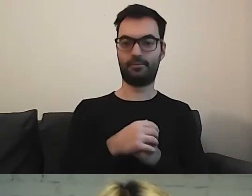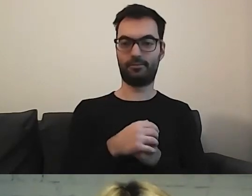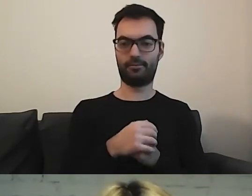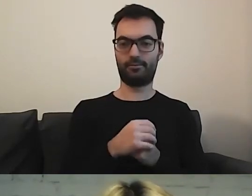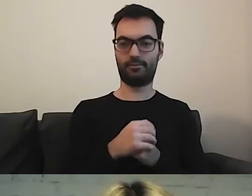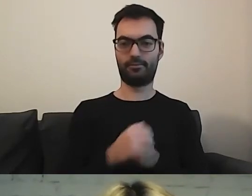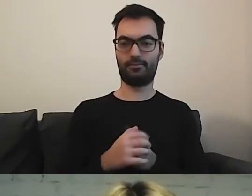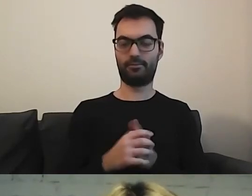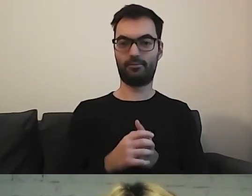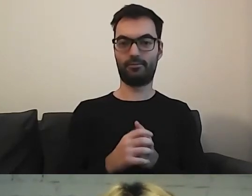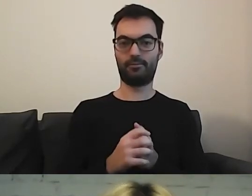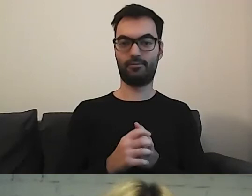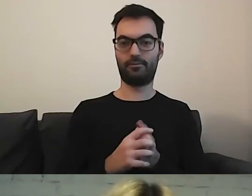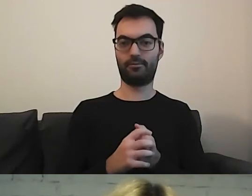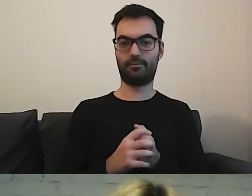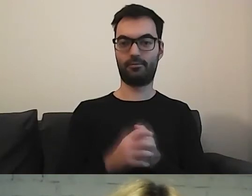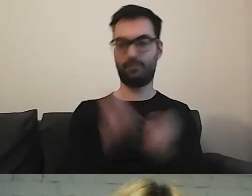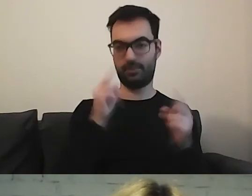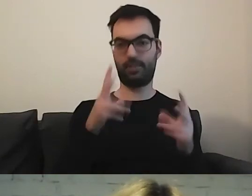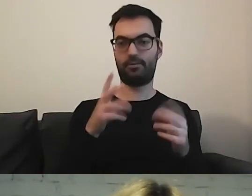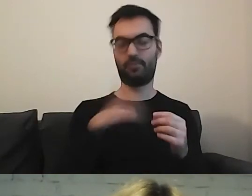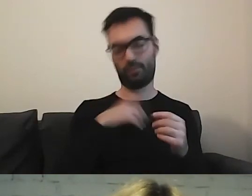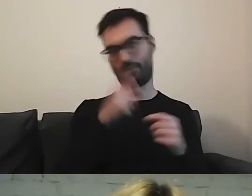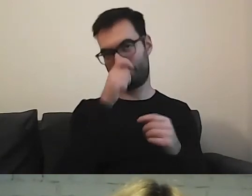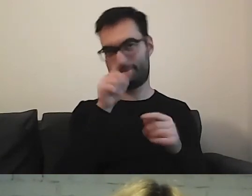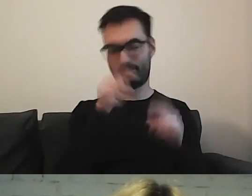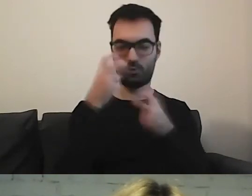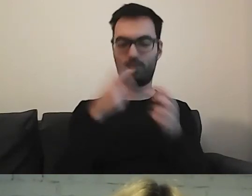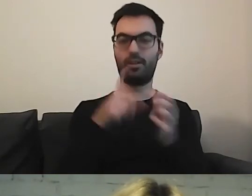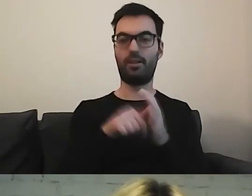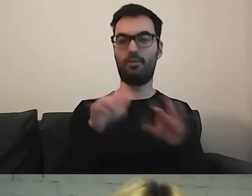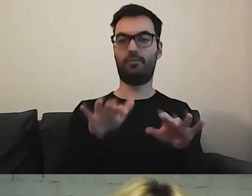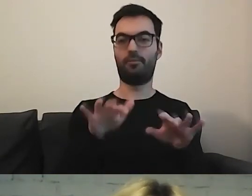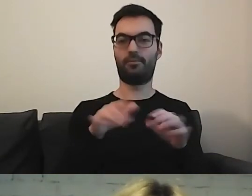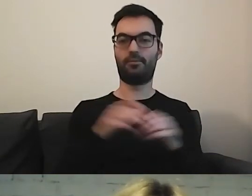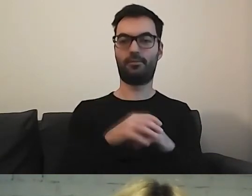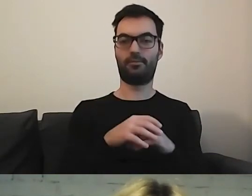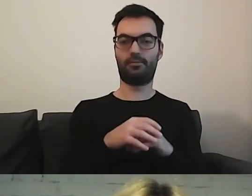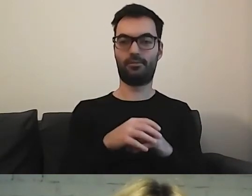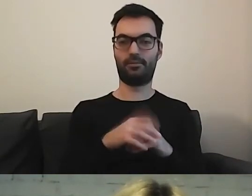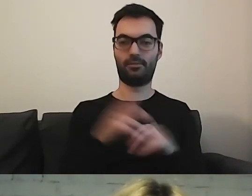Można znaleźć przez lupkę, ale trzeba wpisać odpowiedni tekst.